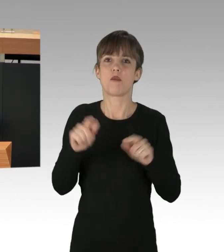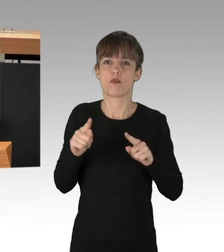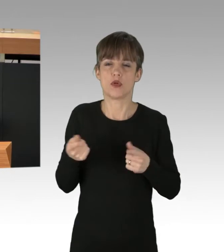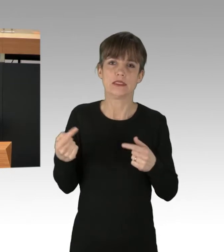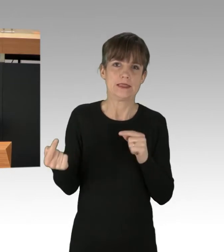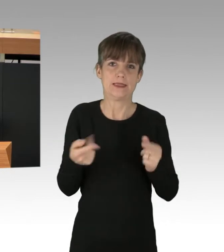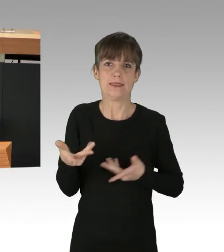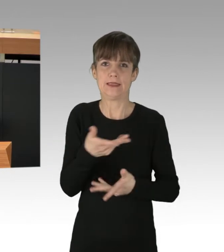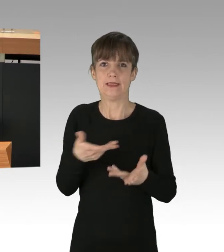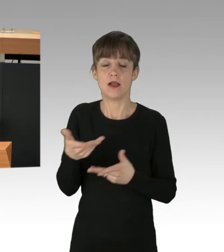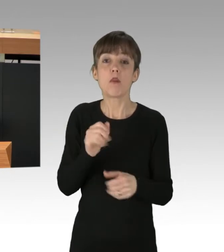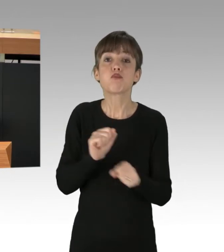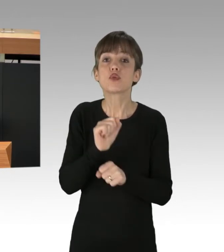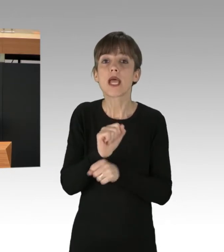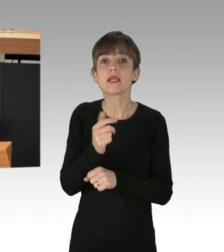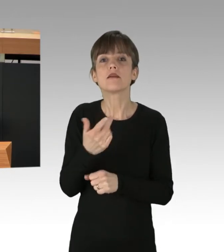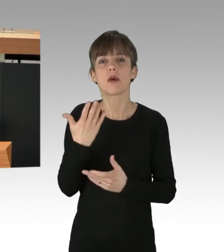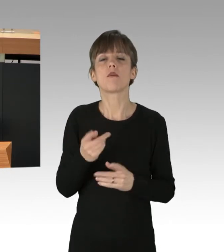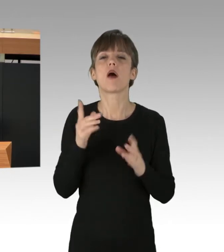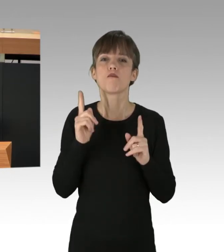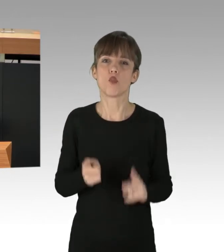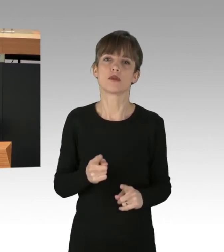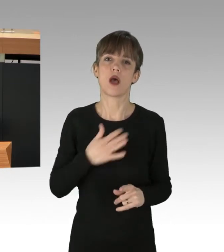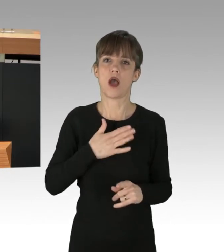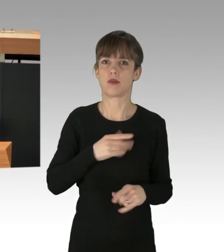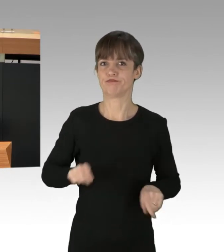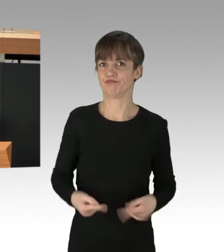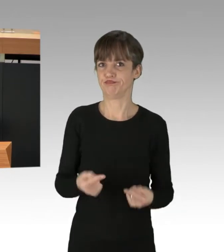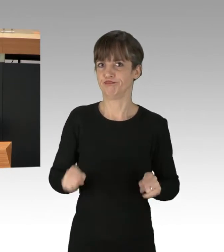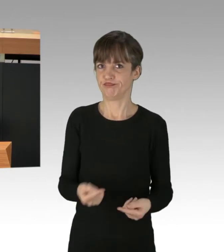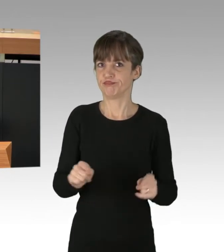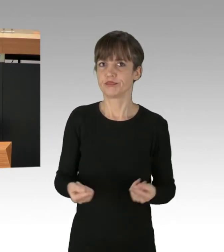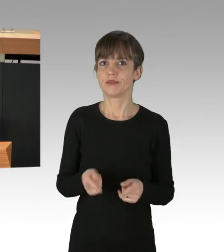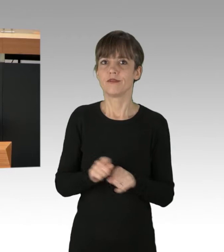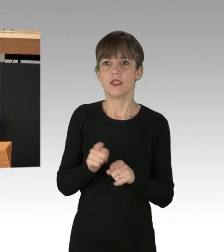Protest muss manchmal provokant sein. Manchmal muss er den sogenannten Normal–Betrieb stören,